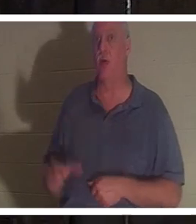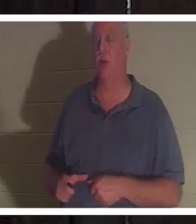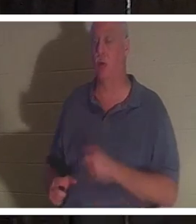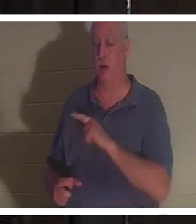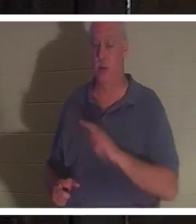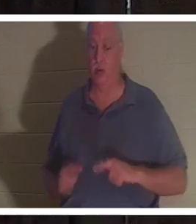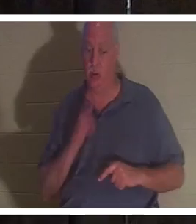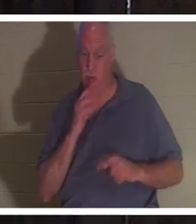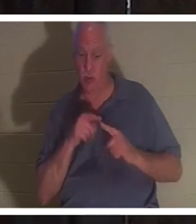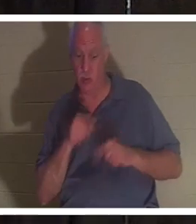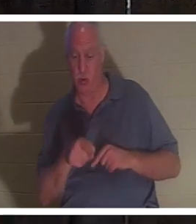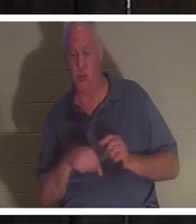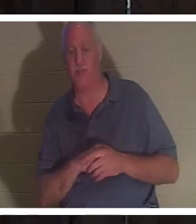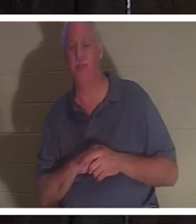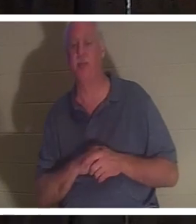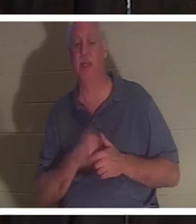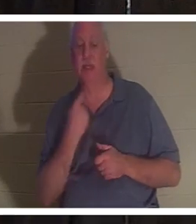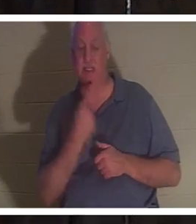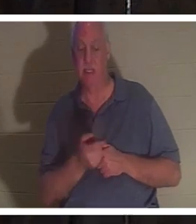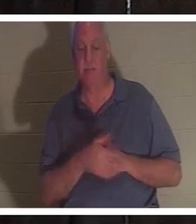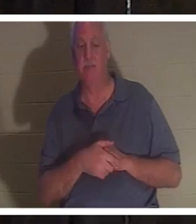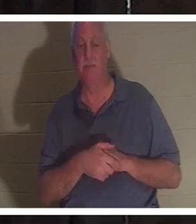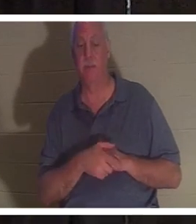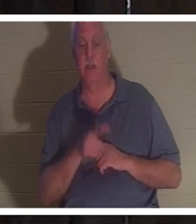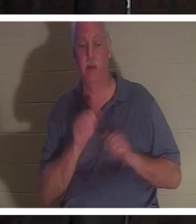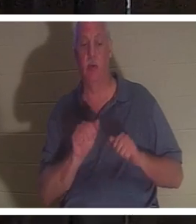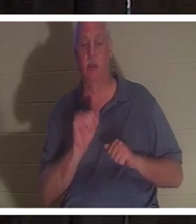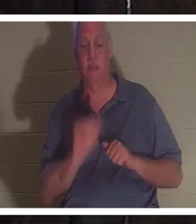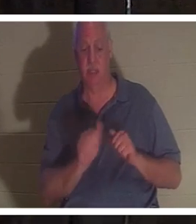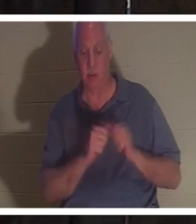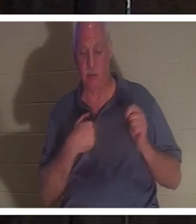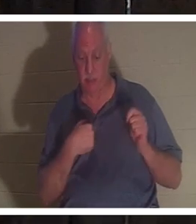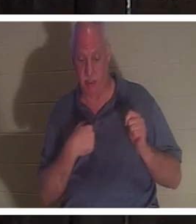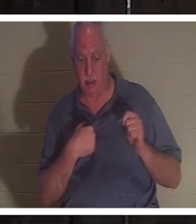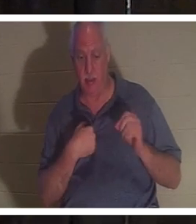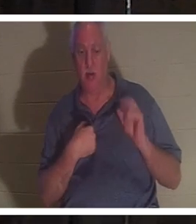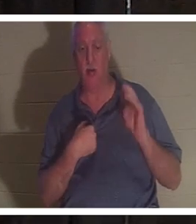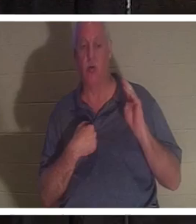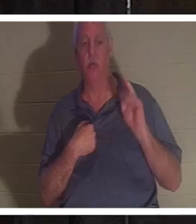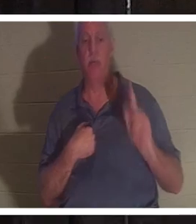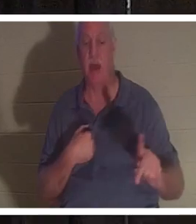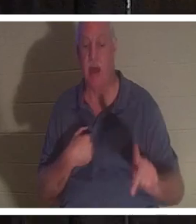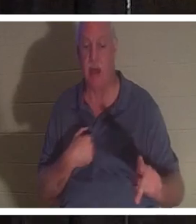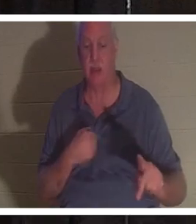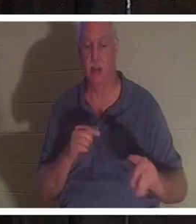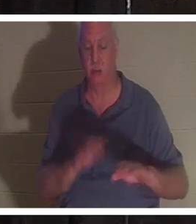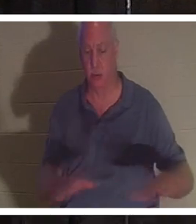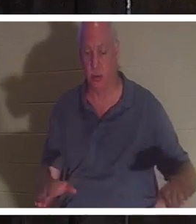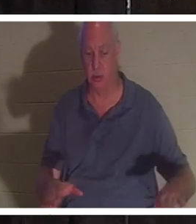她说话，说你可以留在我身边，或者你可以回到你的孩子们身边。她有四个